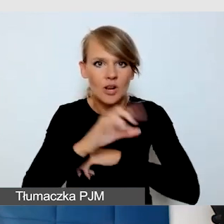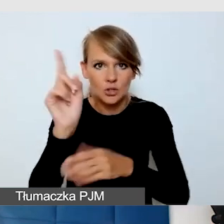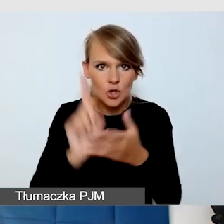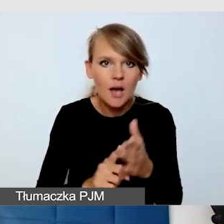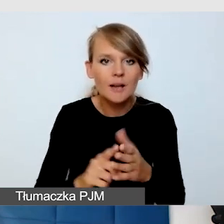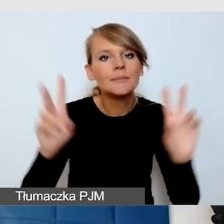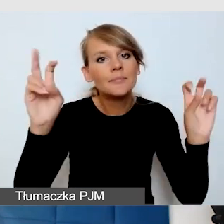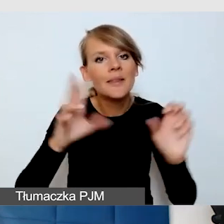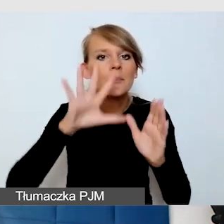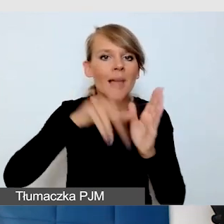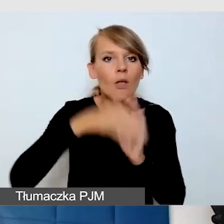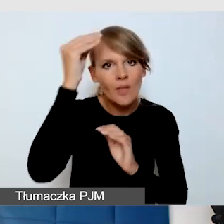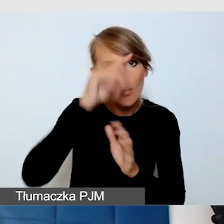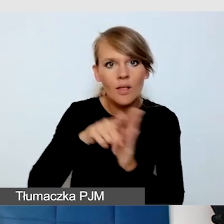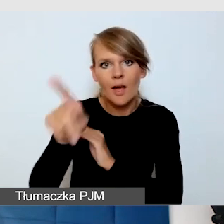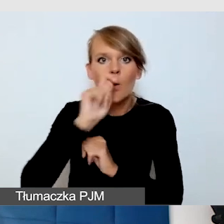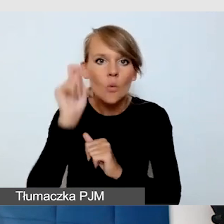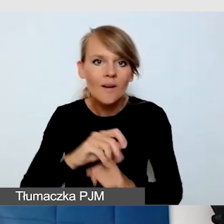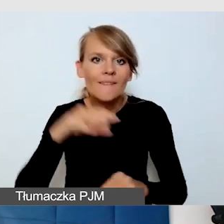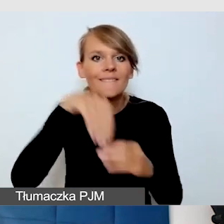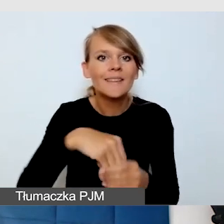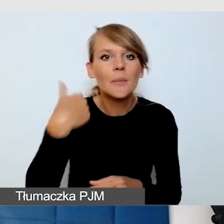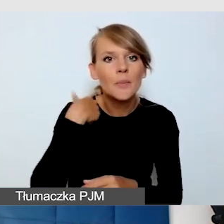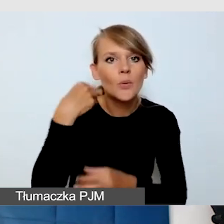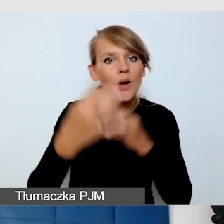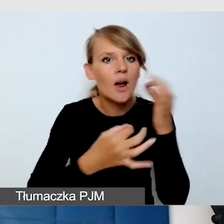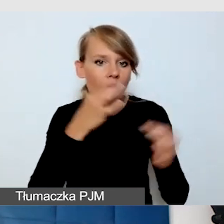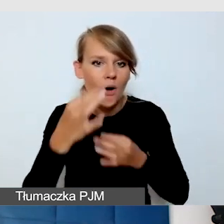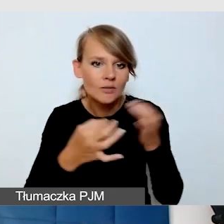Jednym z tych wydarzeń był koncert w ciemności niewidomej pianistki